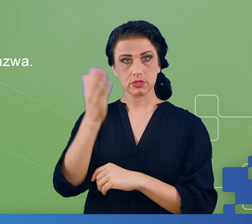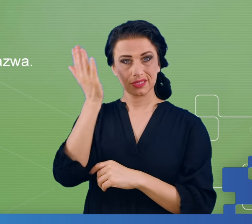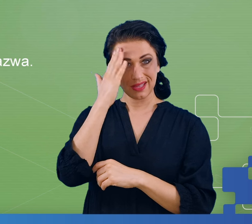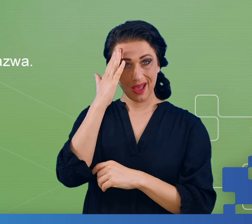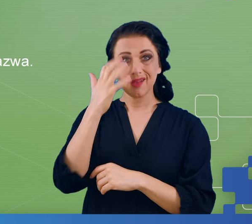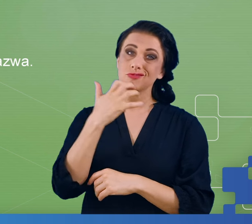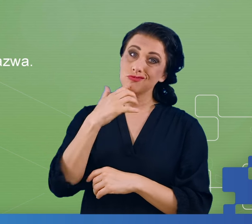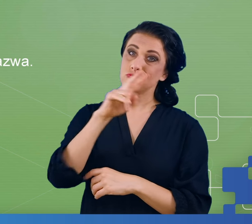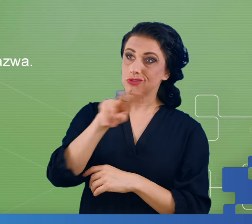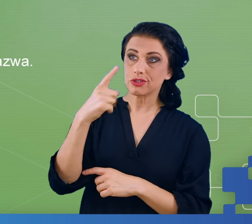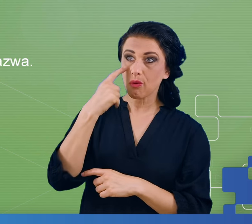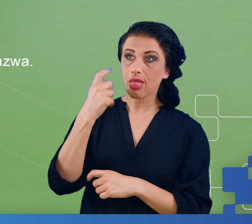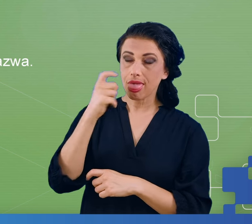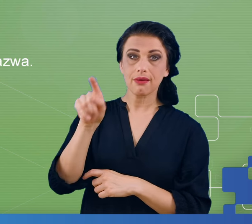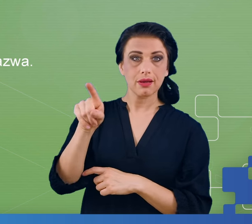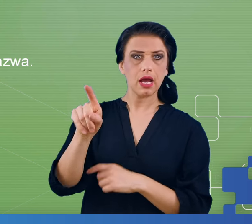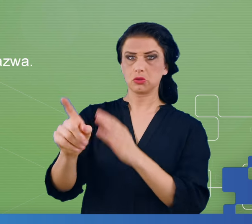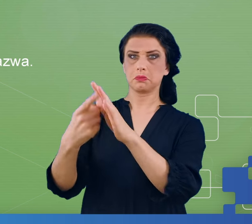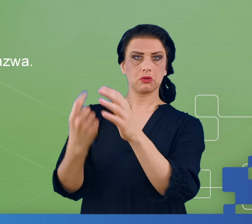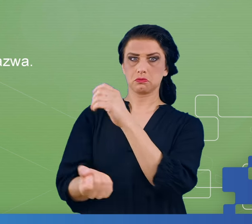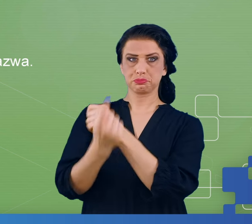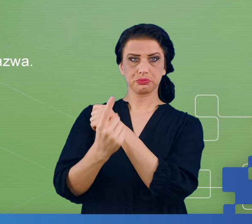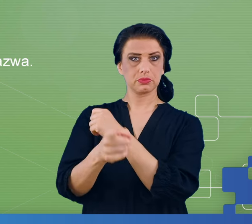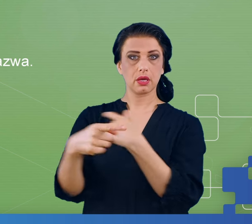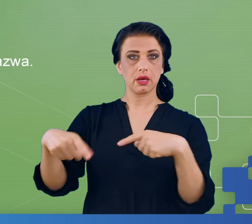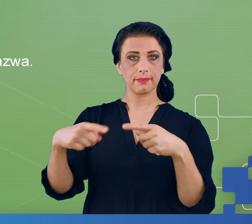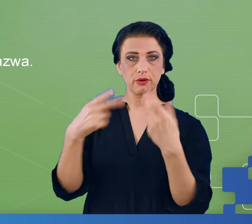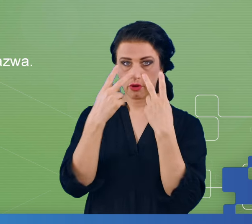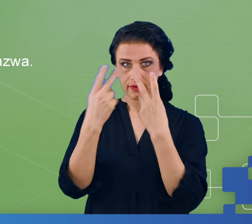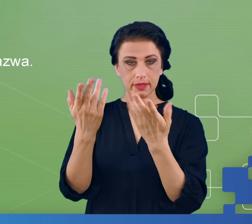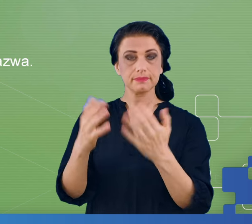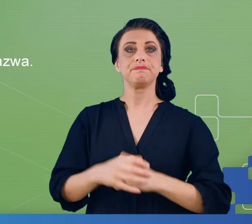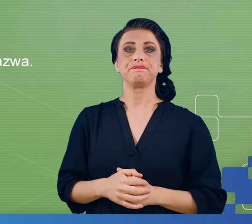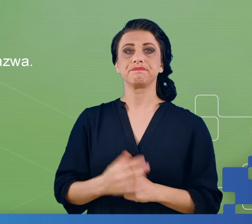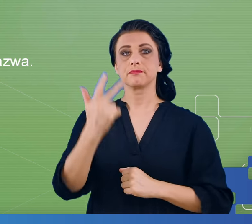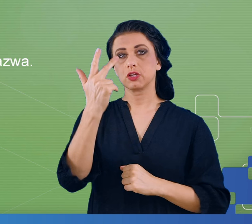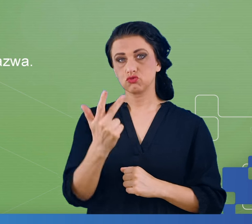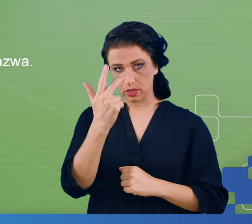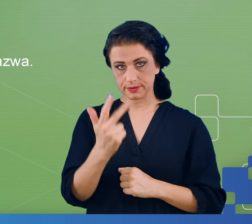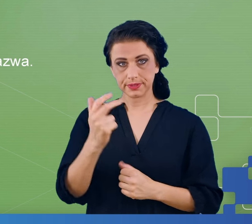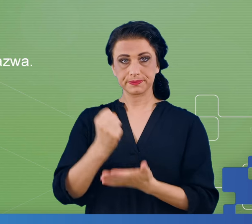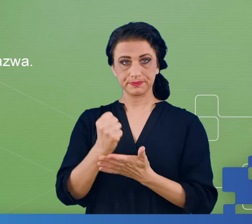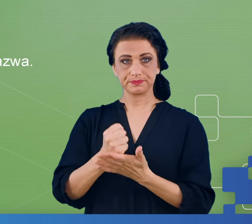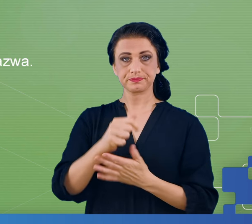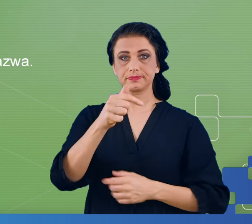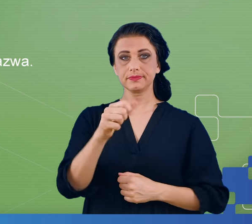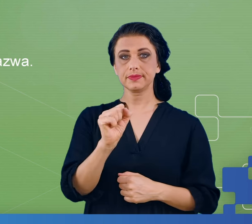wcześniej, od tych, które pojawiają się zupełnie po raz pierwszy. Trzeci eksperyment to był task switching, gdzie naprzemiennie